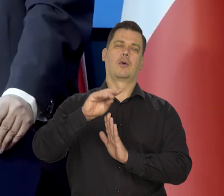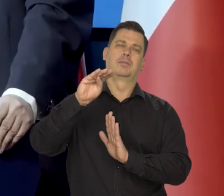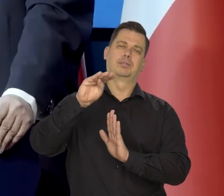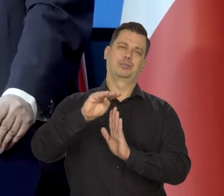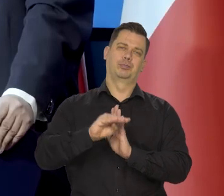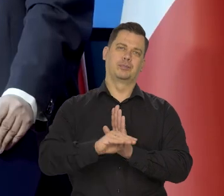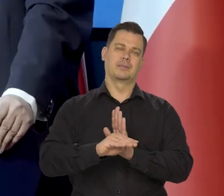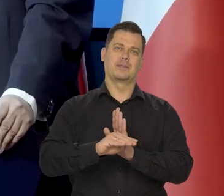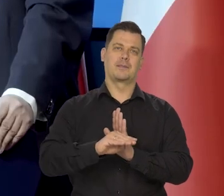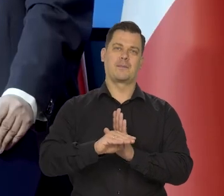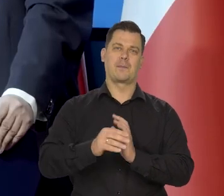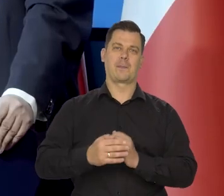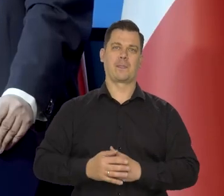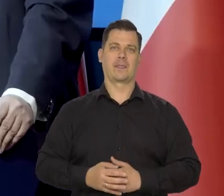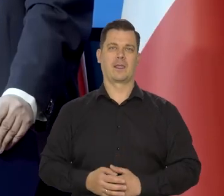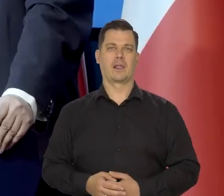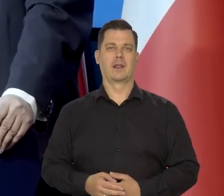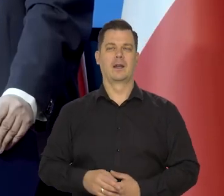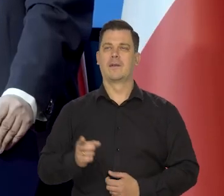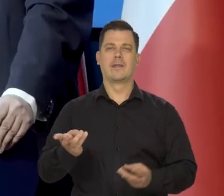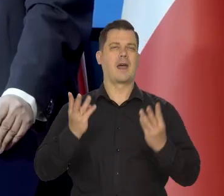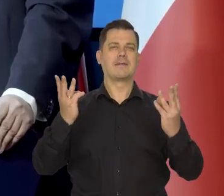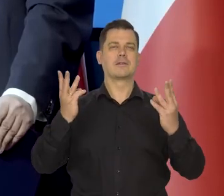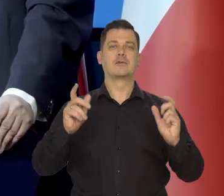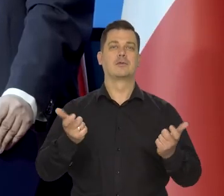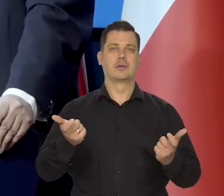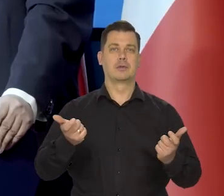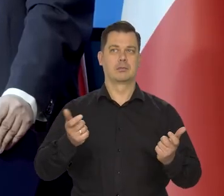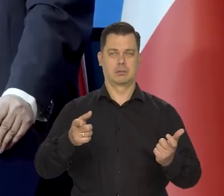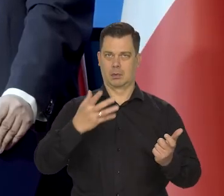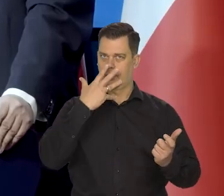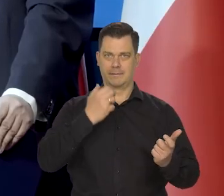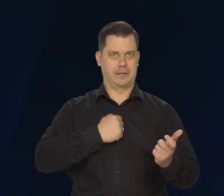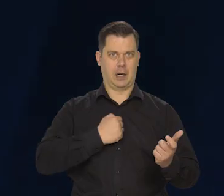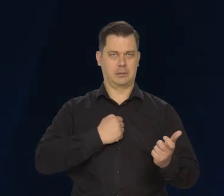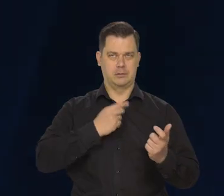Najważniejsze jest to, że wyraźnie zmalało,